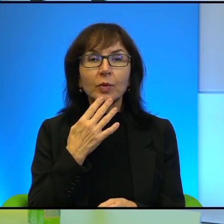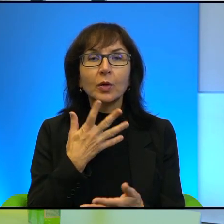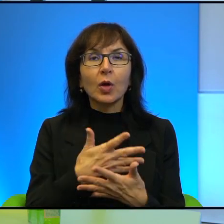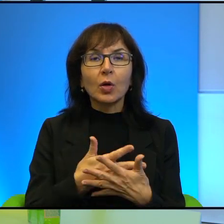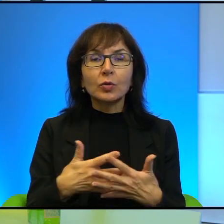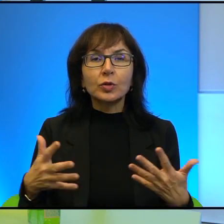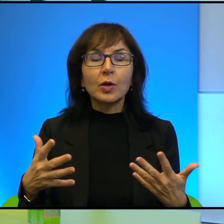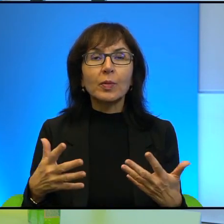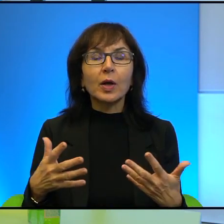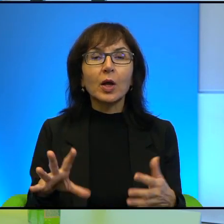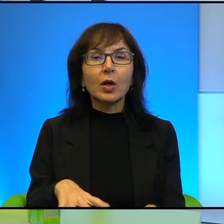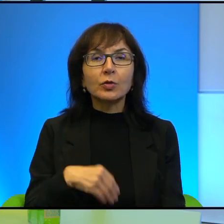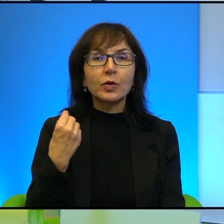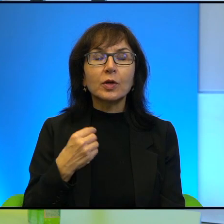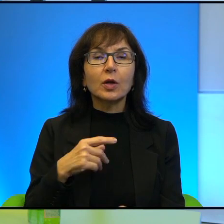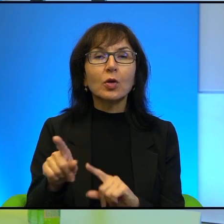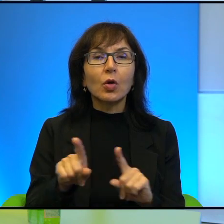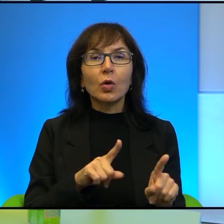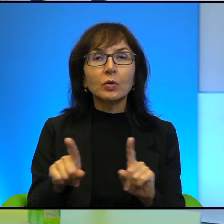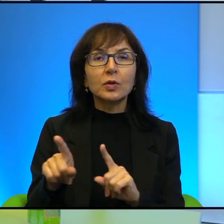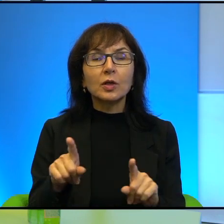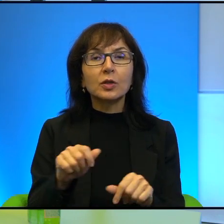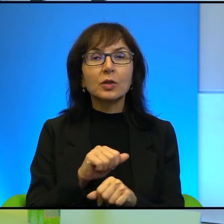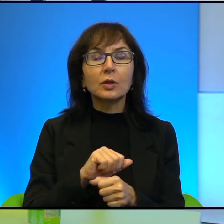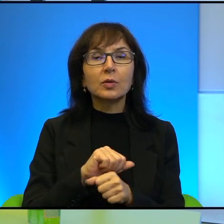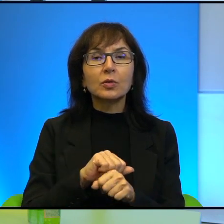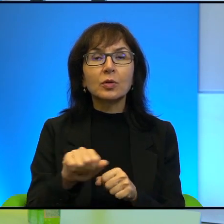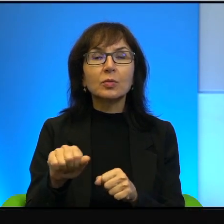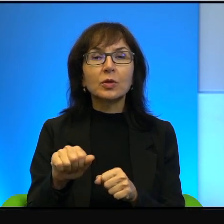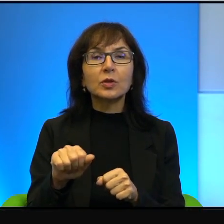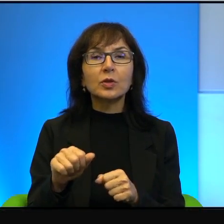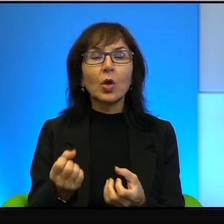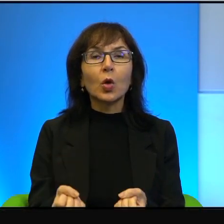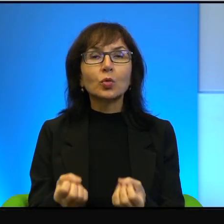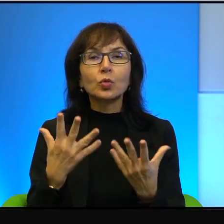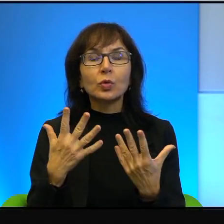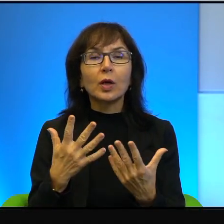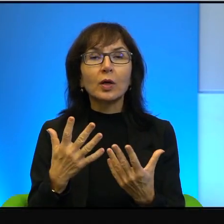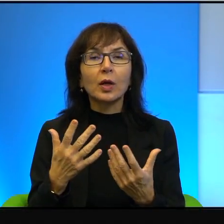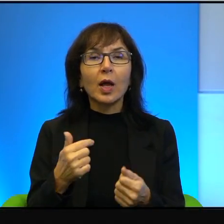a to oznacza, że tam dzieją się cuda, więc ja nie chcę, nie chcę wróżyć,